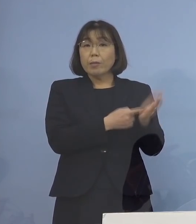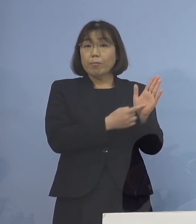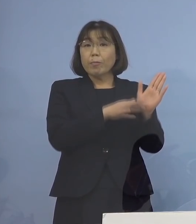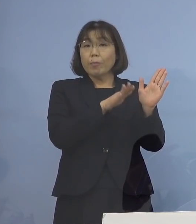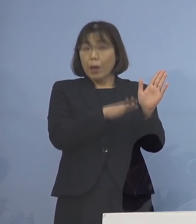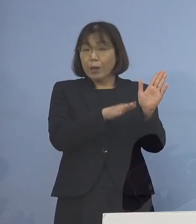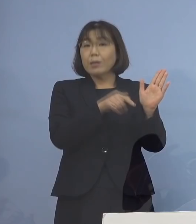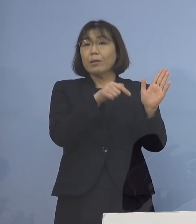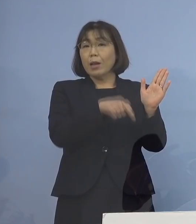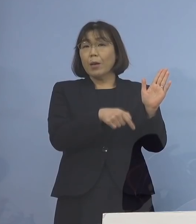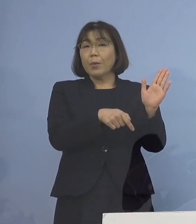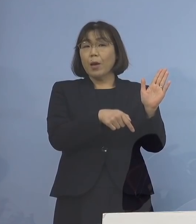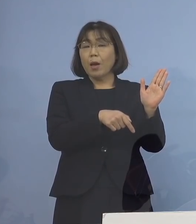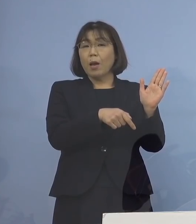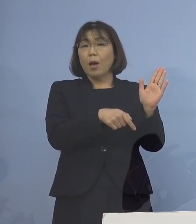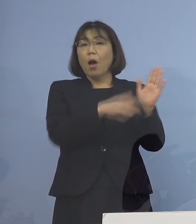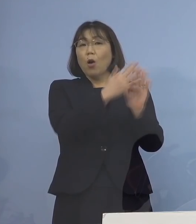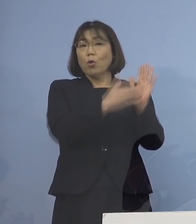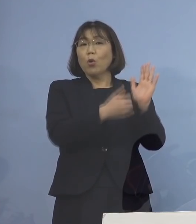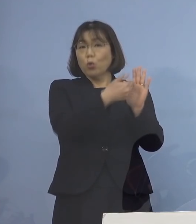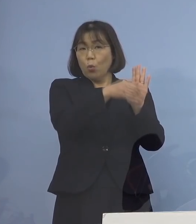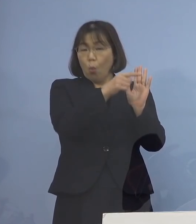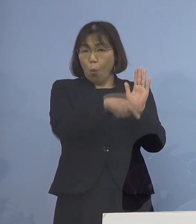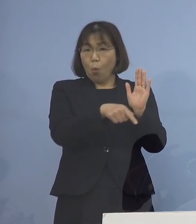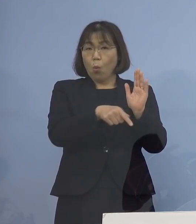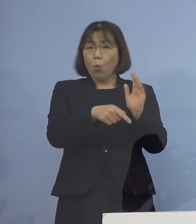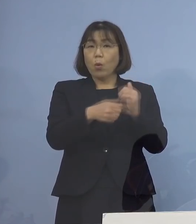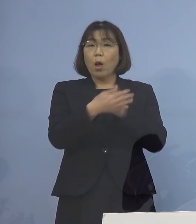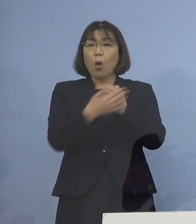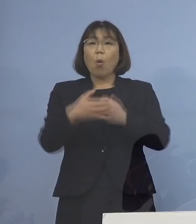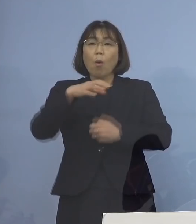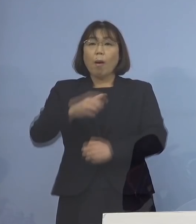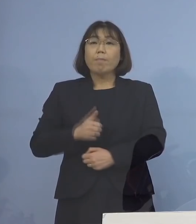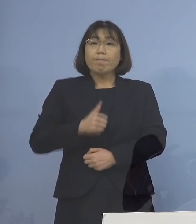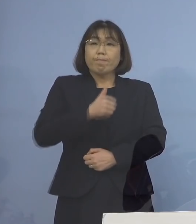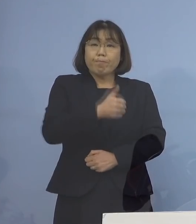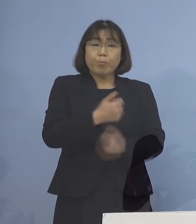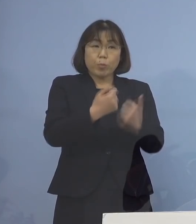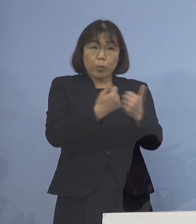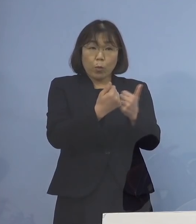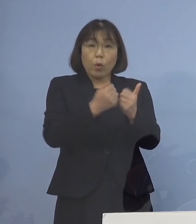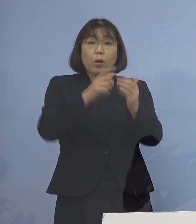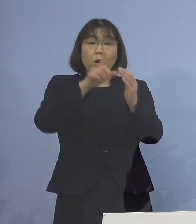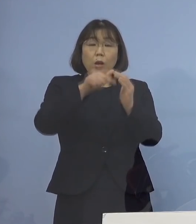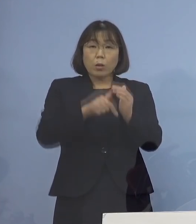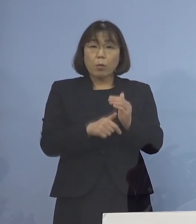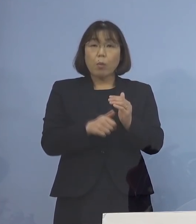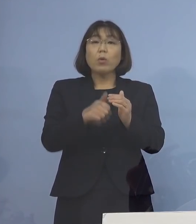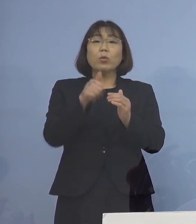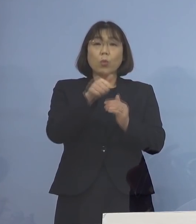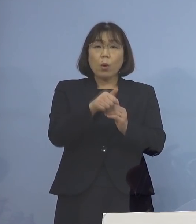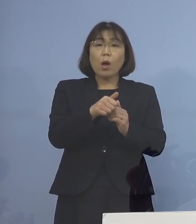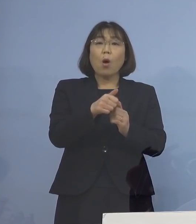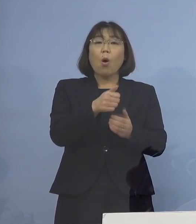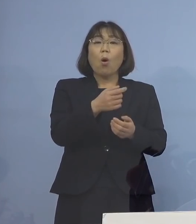つまり保健所が立ち入って 相談に入る場合というのは お客さんが来るところであろうと そうでないところであろうと